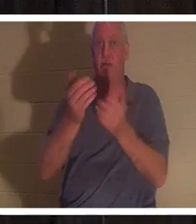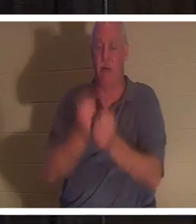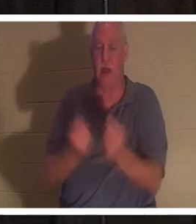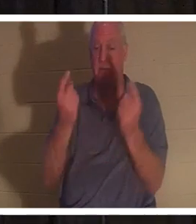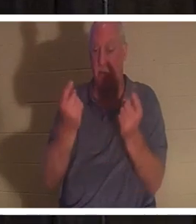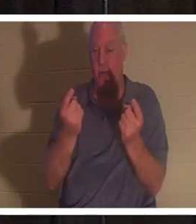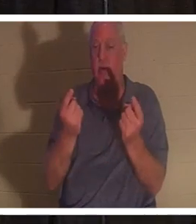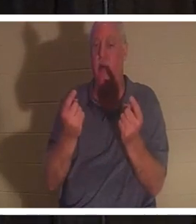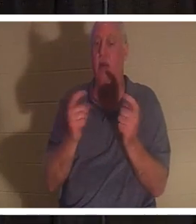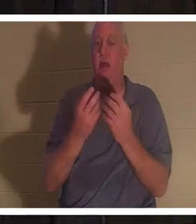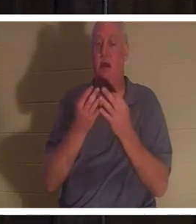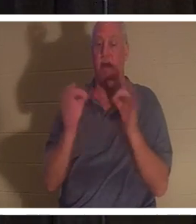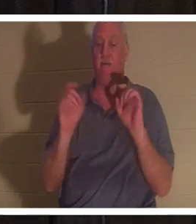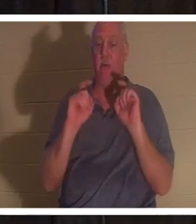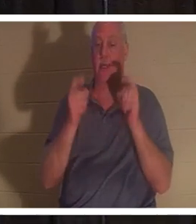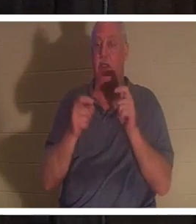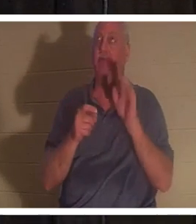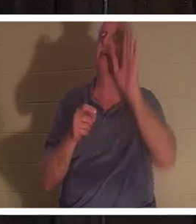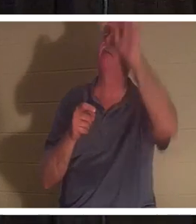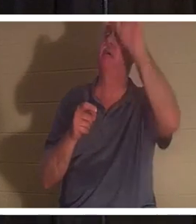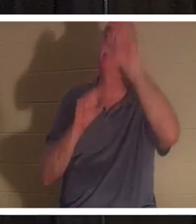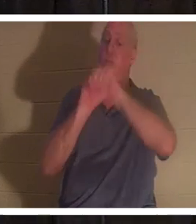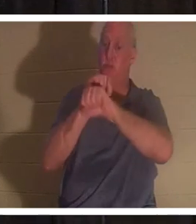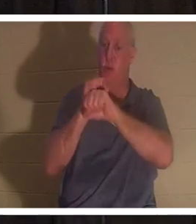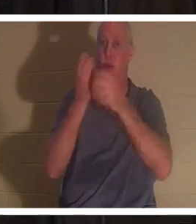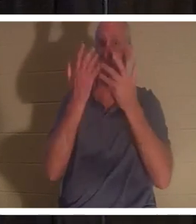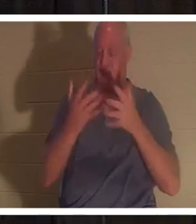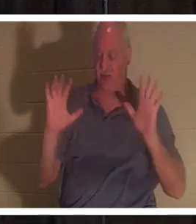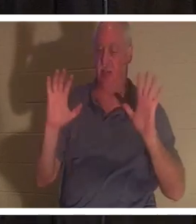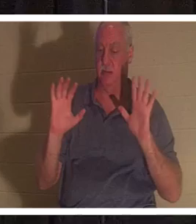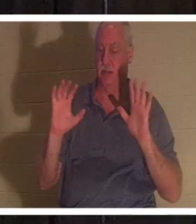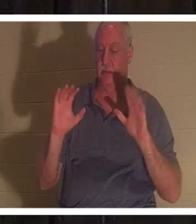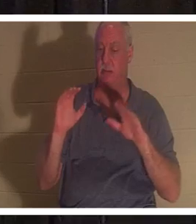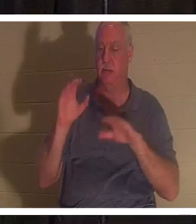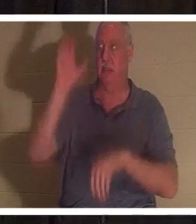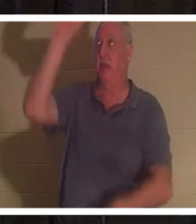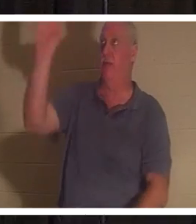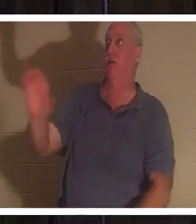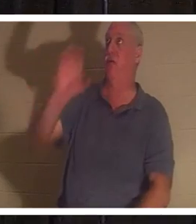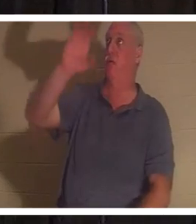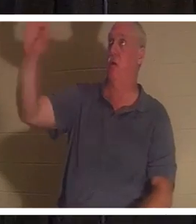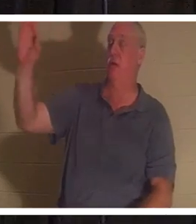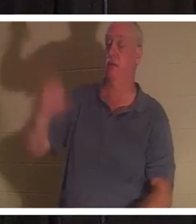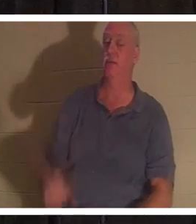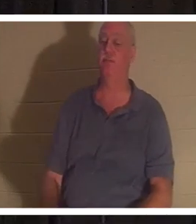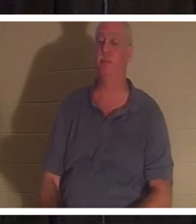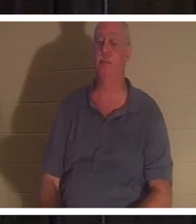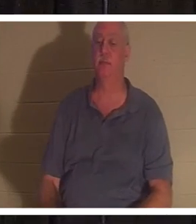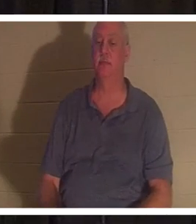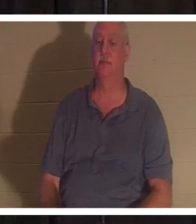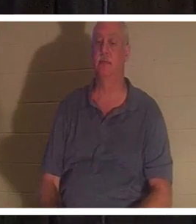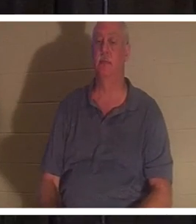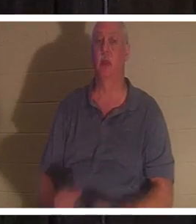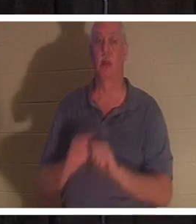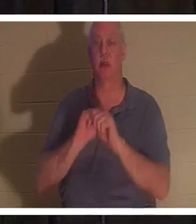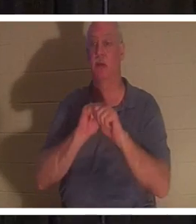他在各各他十字架上所完成的工作的免费礼物。他说：“凡到我这里来的，